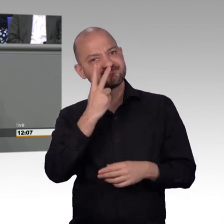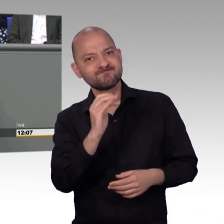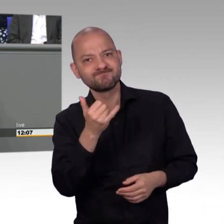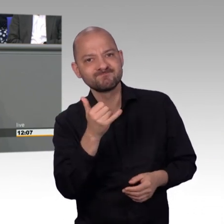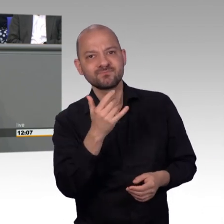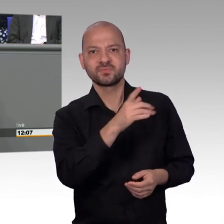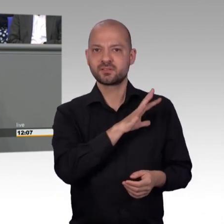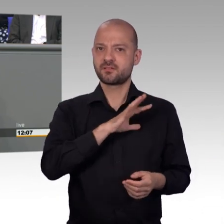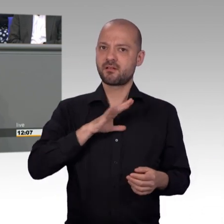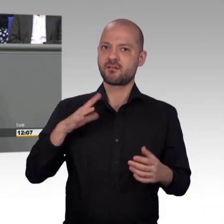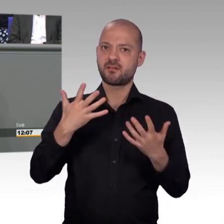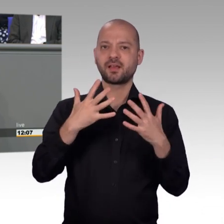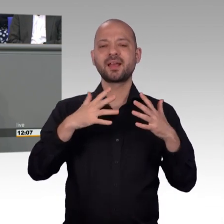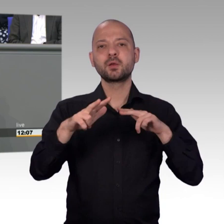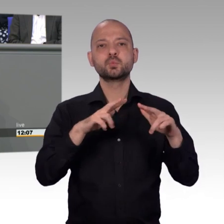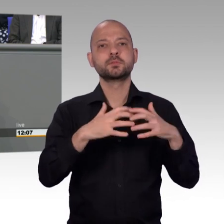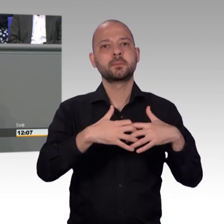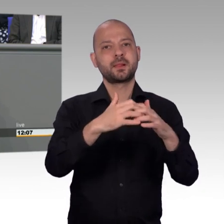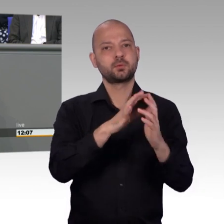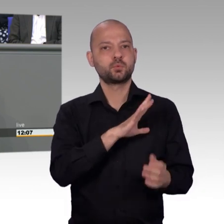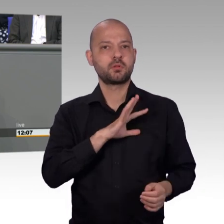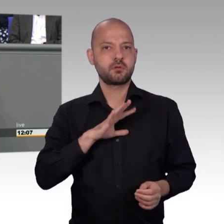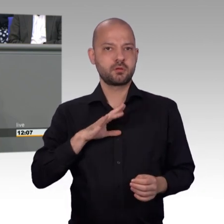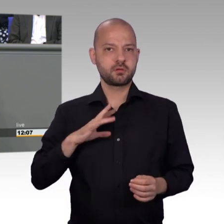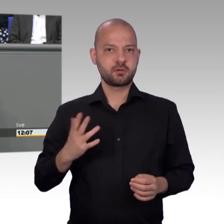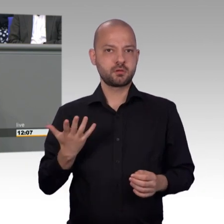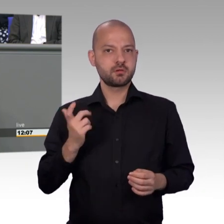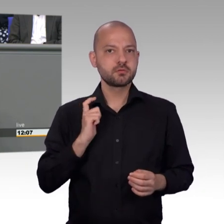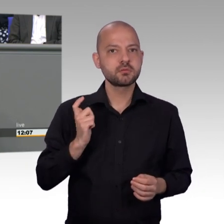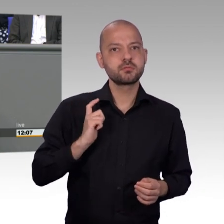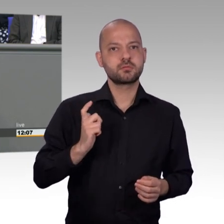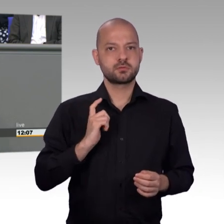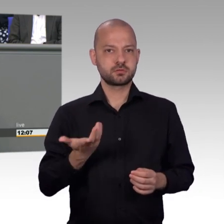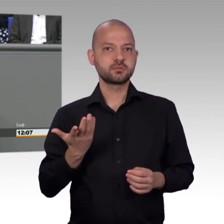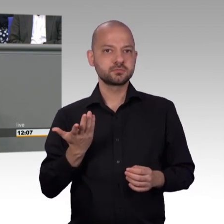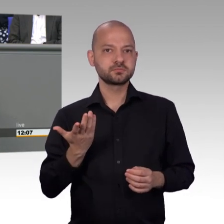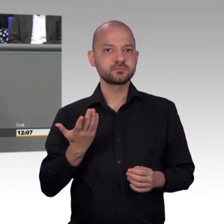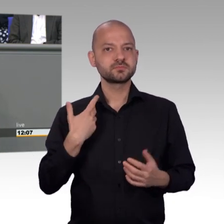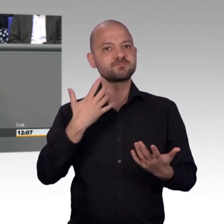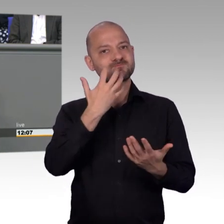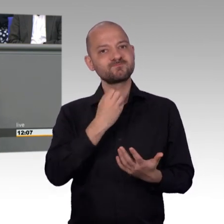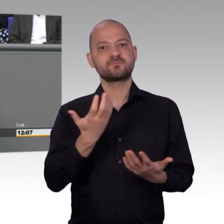Nach der Bundestagswahl, Herr Kollege Todtenhausen, jetzt komme ich zu Ihnen, nach der Bundestagswahl änderte sich auch die Zusammensetzung des Ausschusses